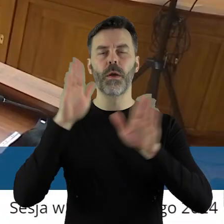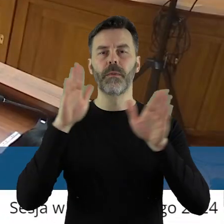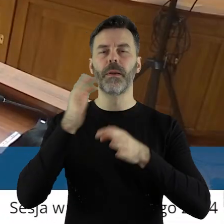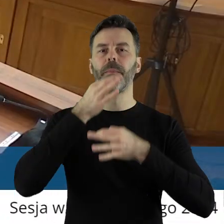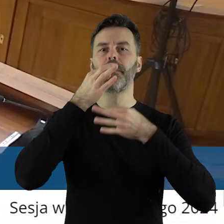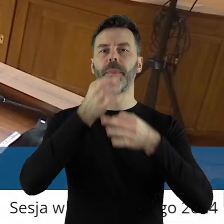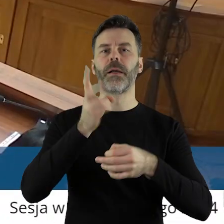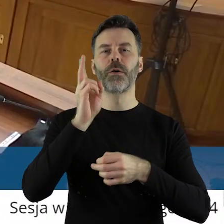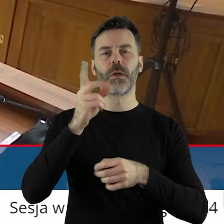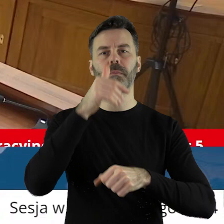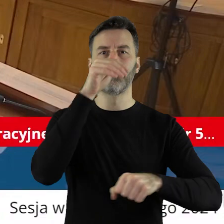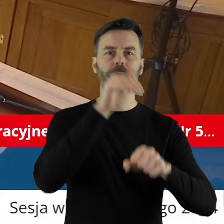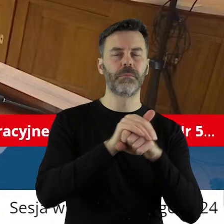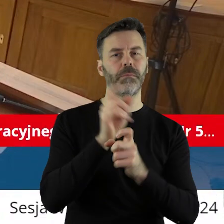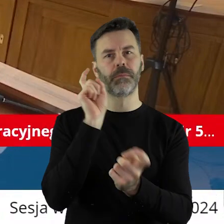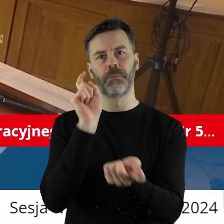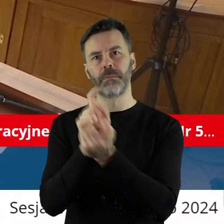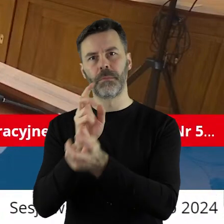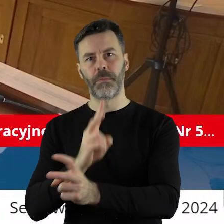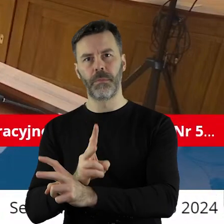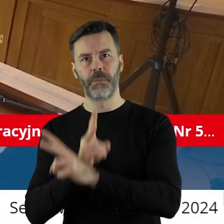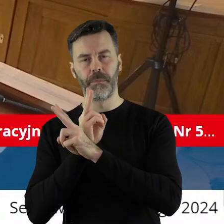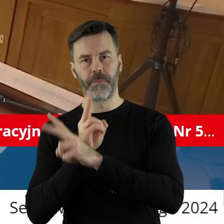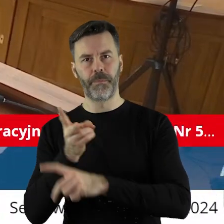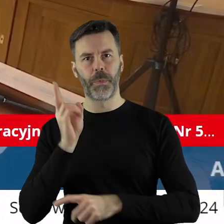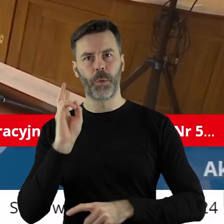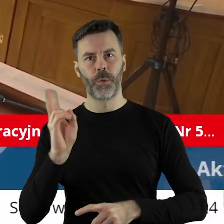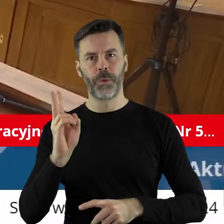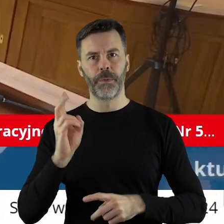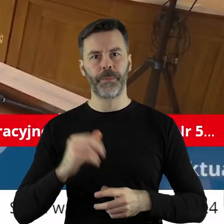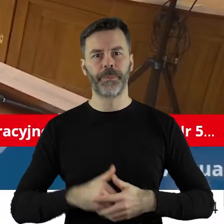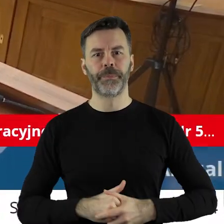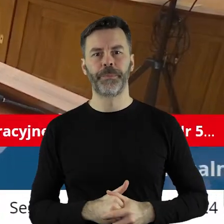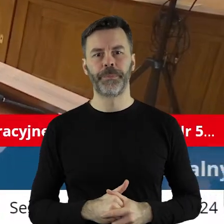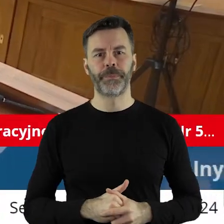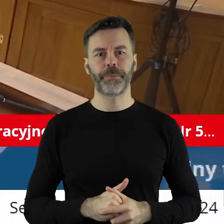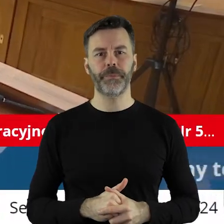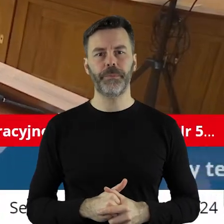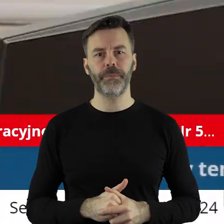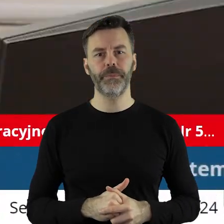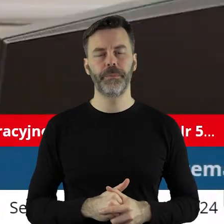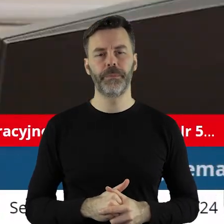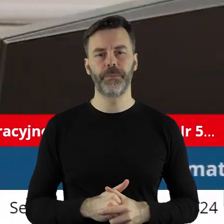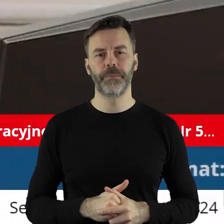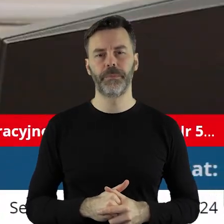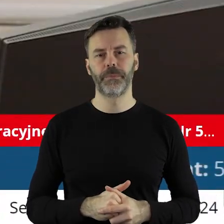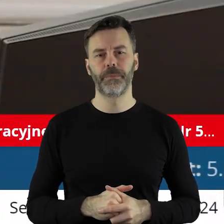Kto z państwa radnych jest za, kto przeciw, kto się wstrzymał?